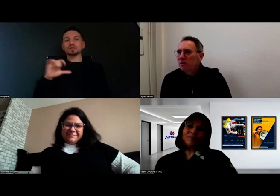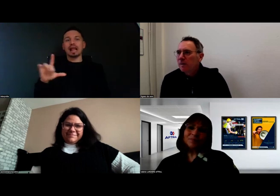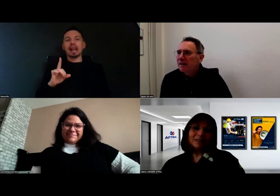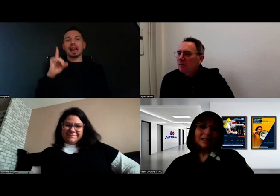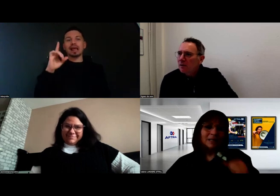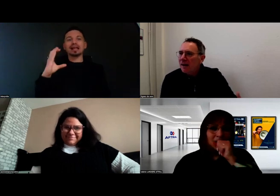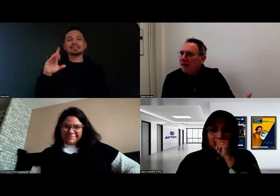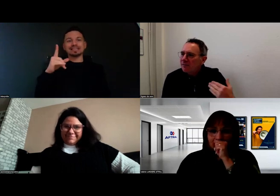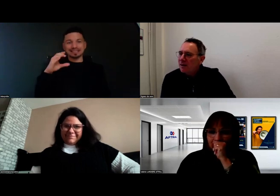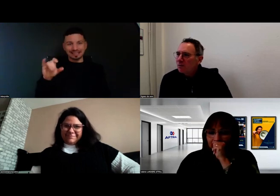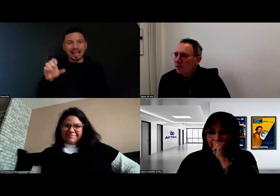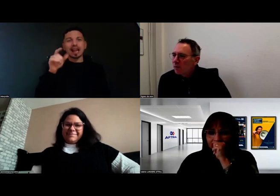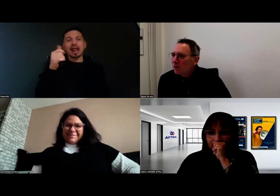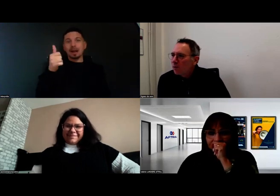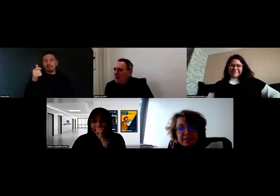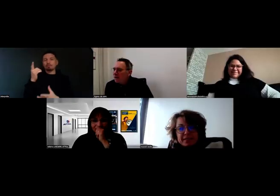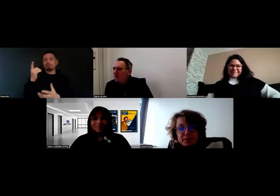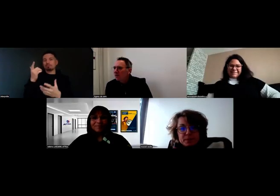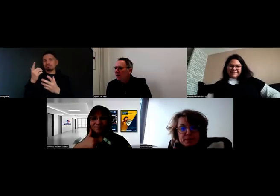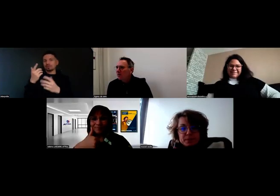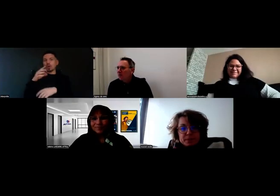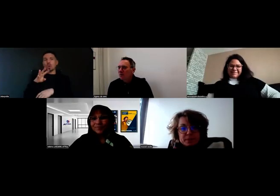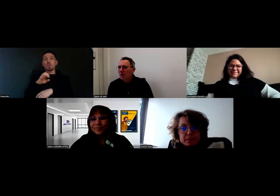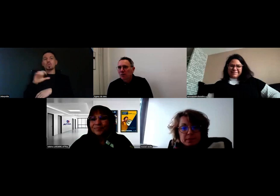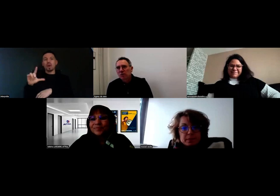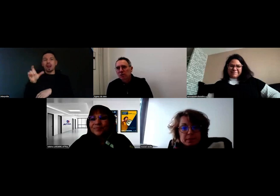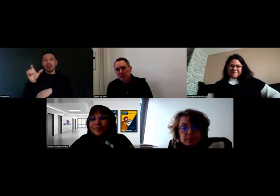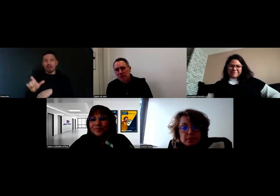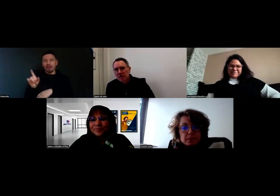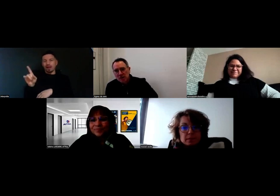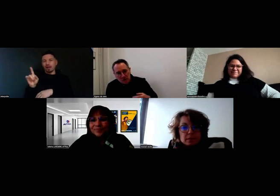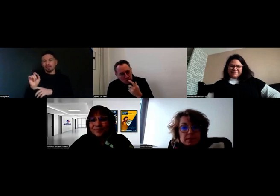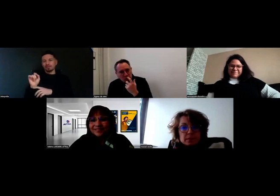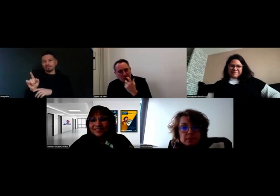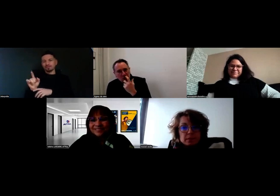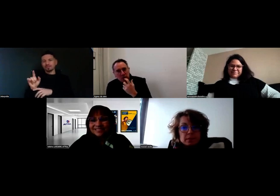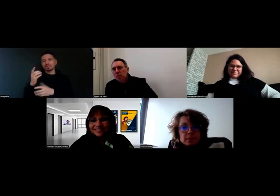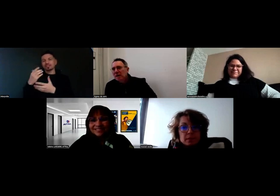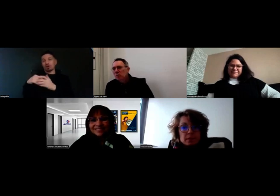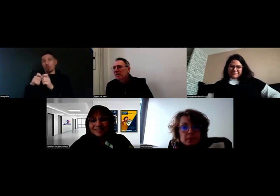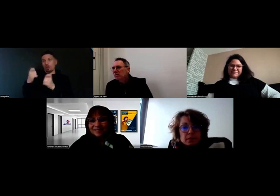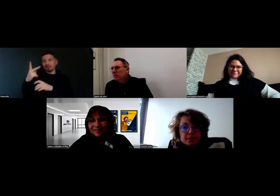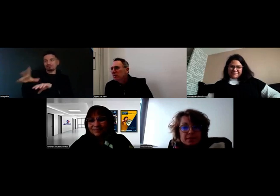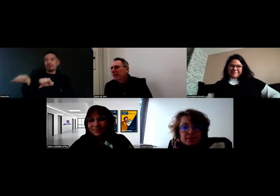qui va nous parler de l'arrivée de Will chez eux, l'entreprise Boissonot,